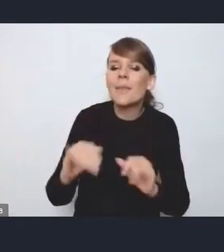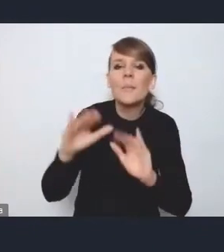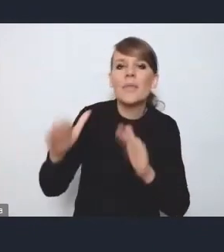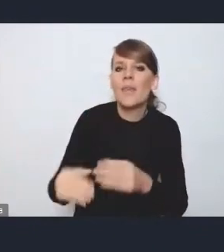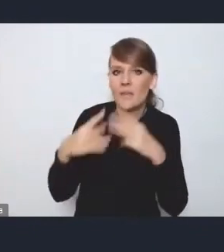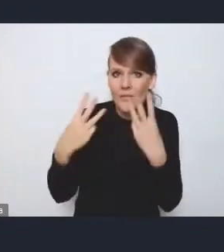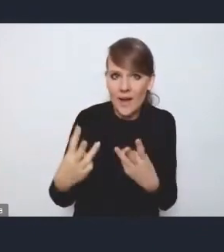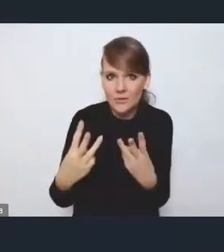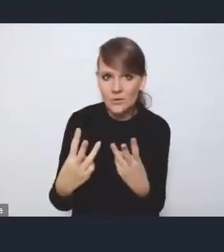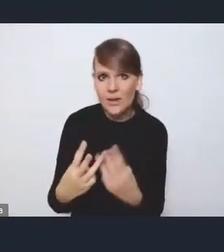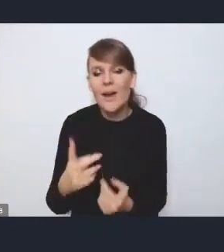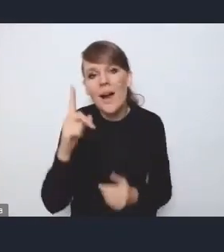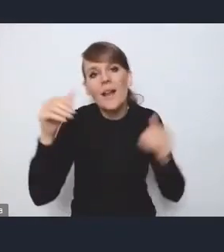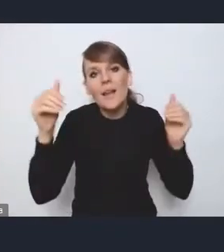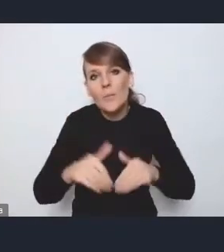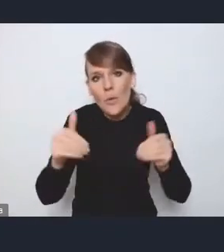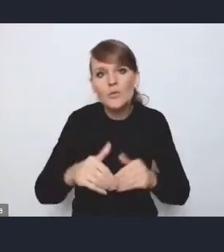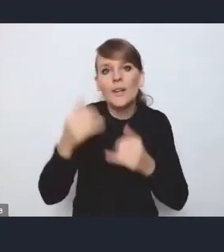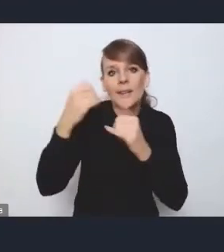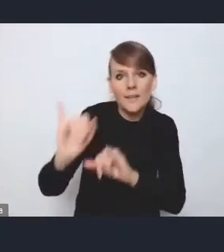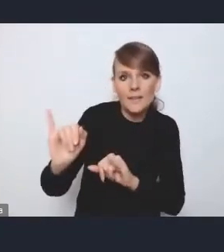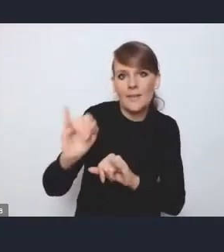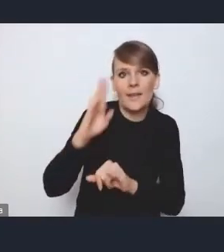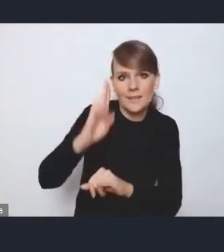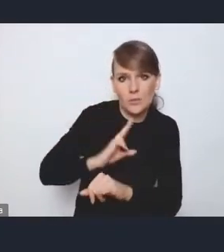ale być może są prowadzone przez inne podmioty na przykład.